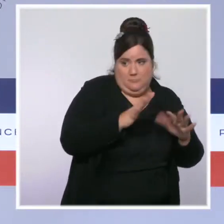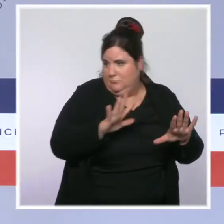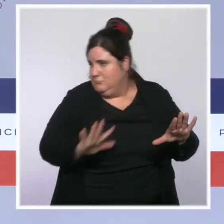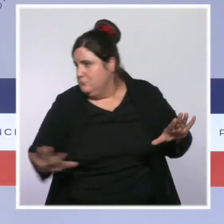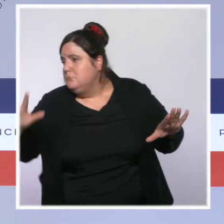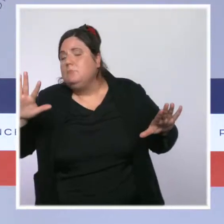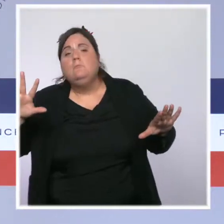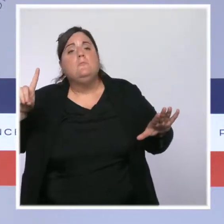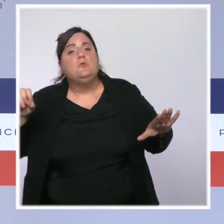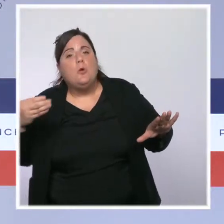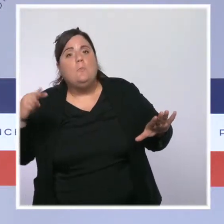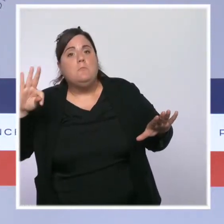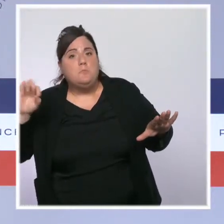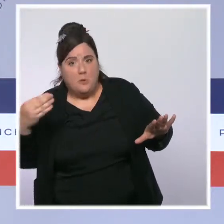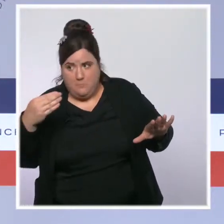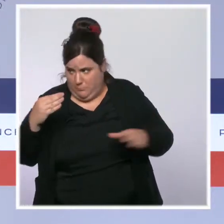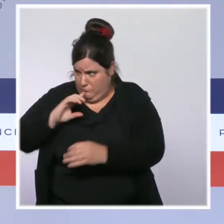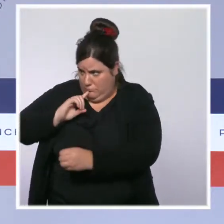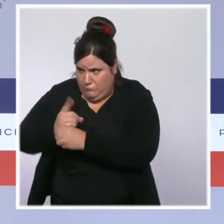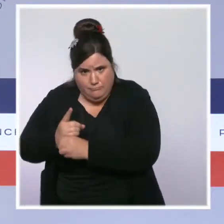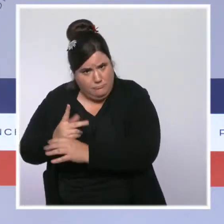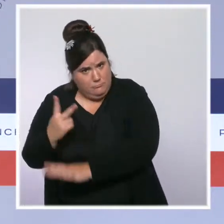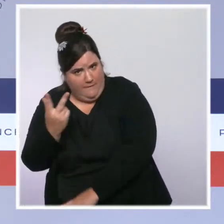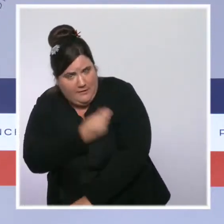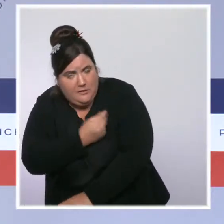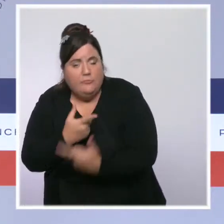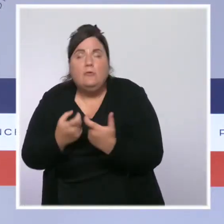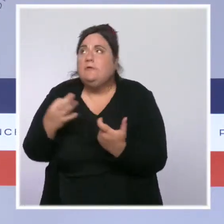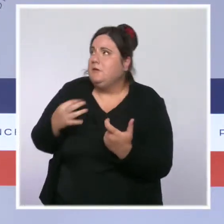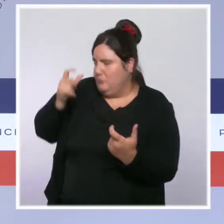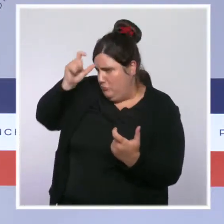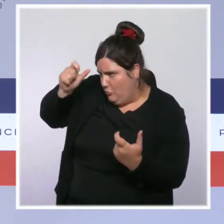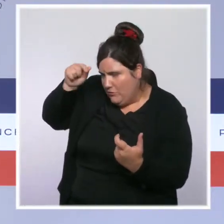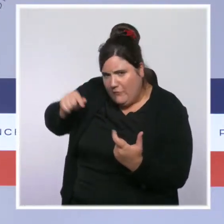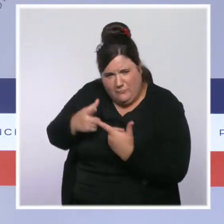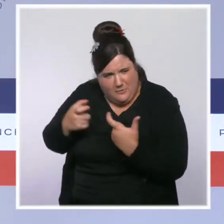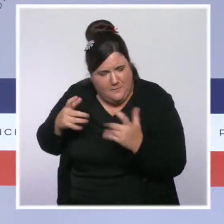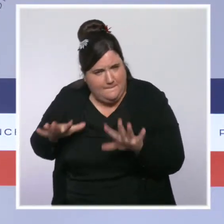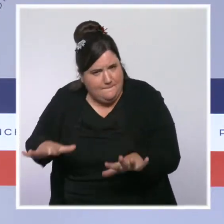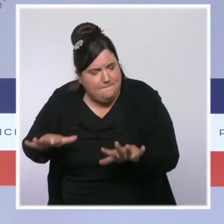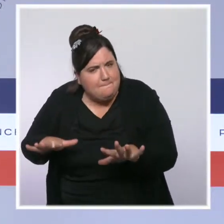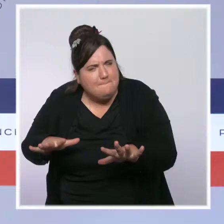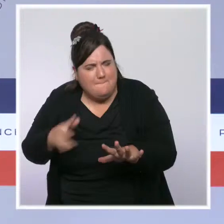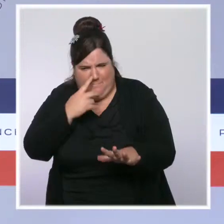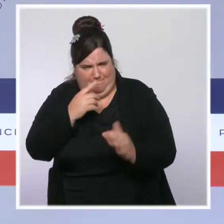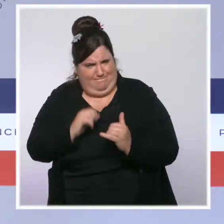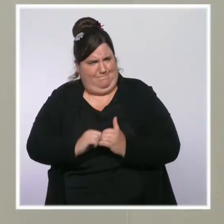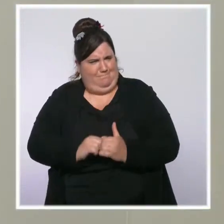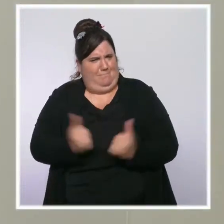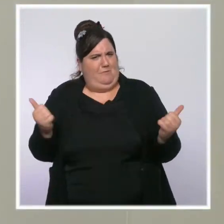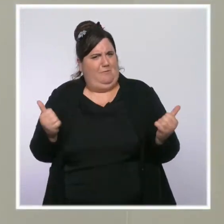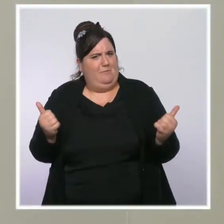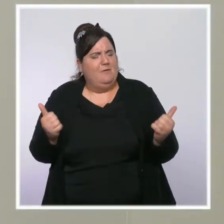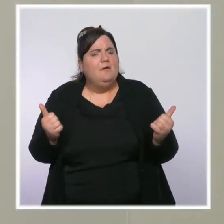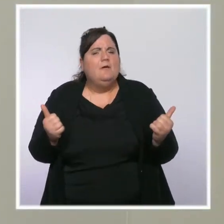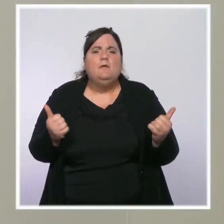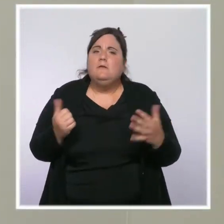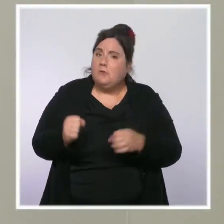bien compris votre réponse, parce qu'il semble qu'il y ait un paradoxe dans la mesure où, précisément, le Covid étant une maladie qui se transmet aussi à l'hôpital,